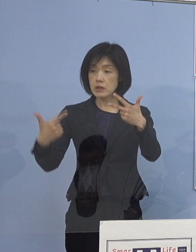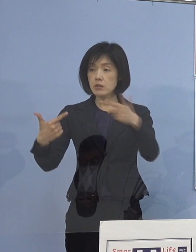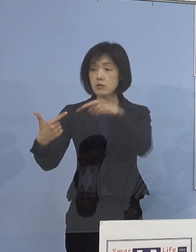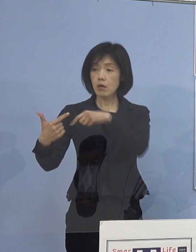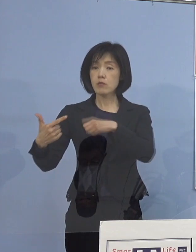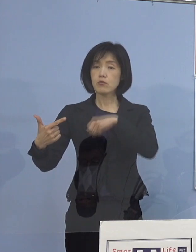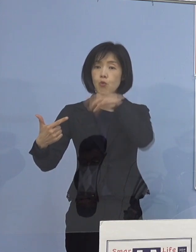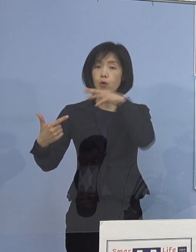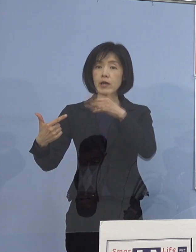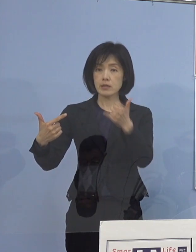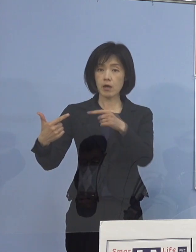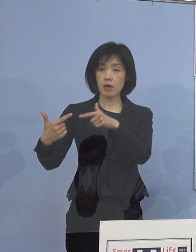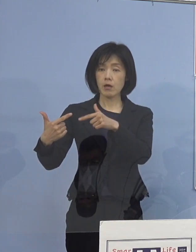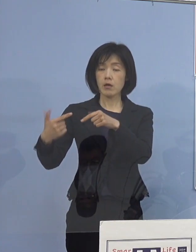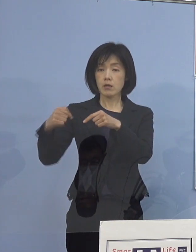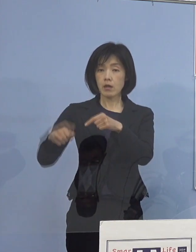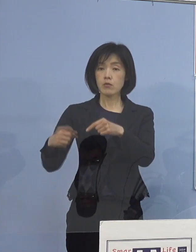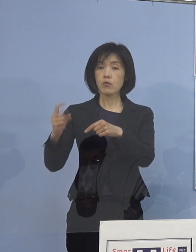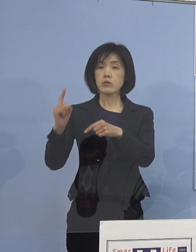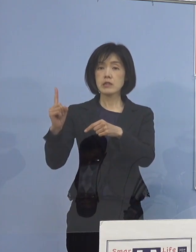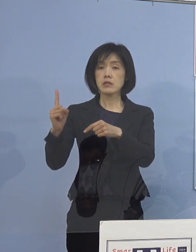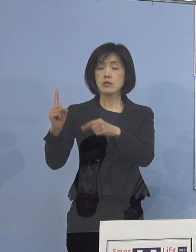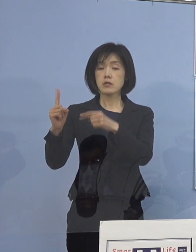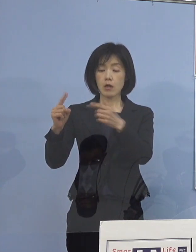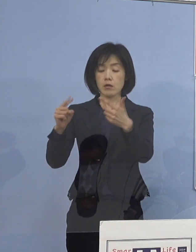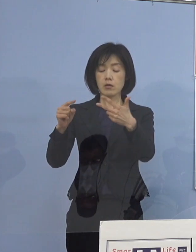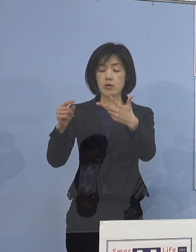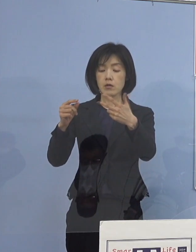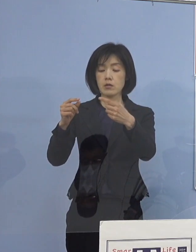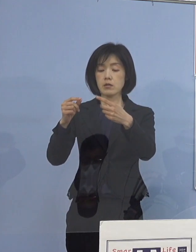そして1名は医師の 総合的判断ということで